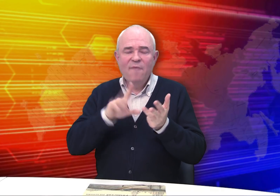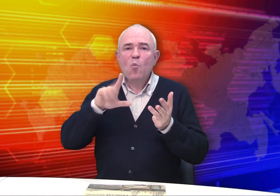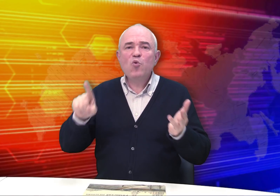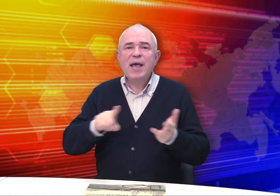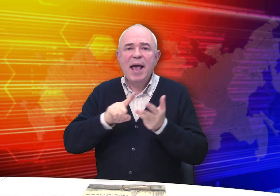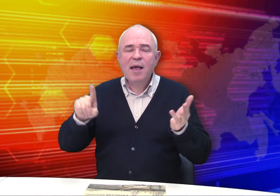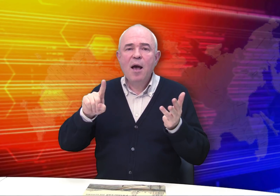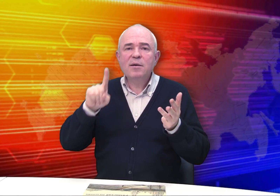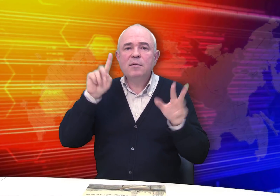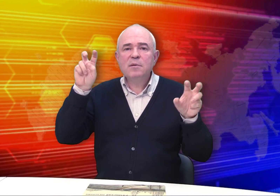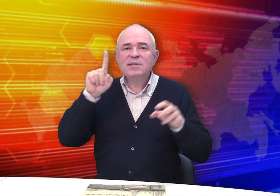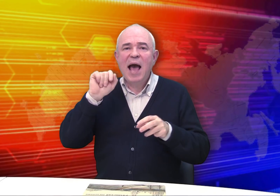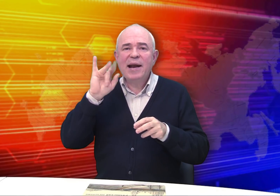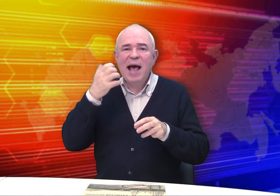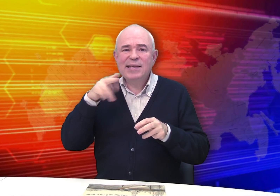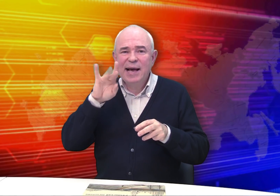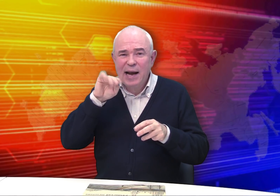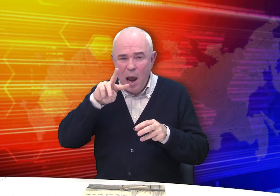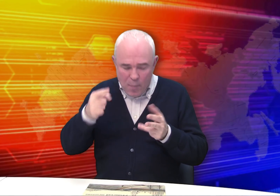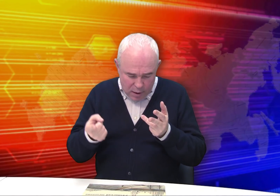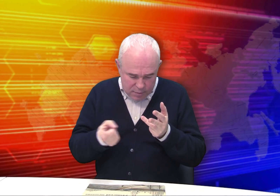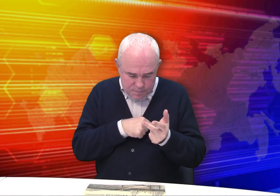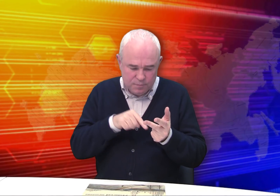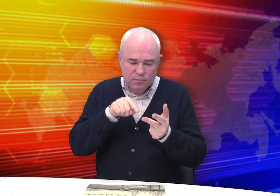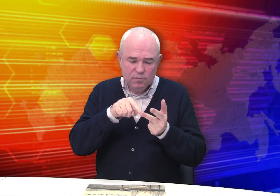в коллекции музея «Зарайский кремль»,